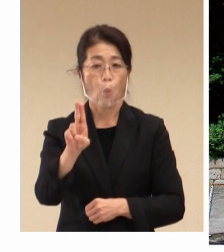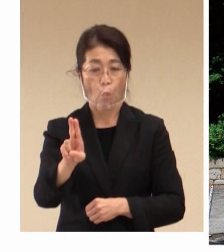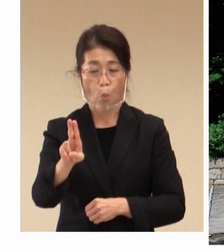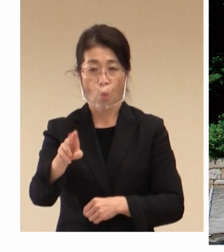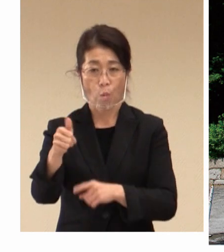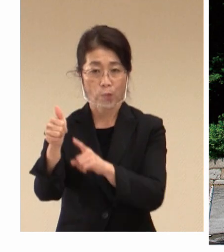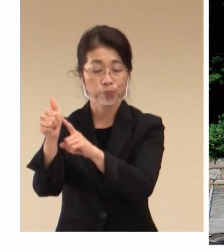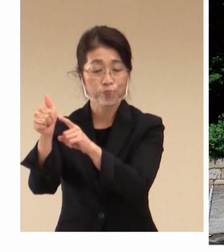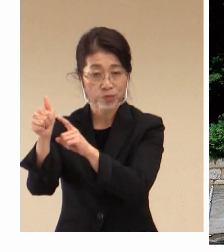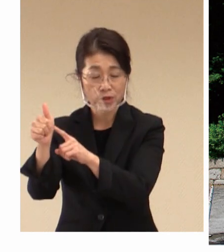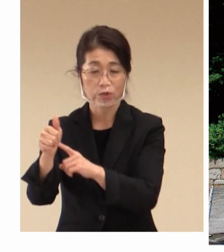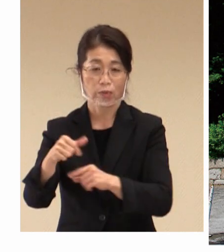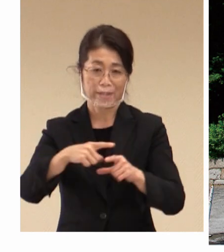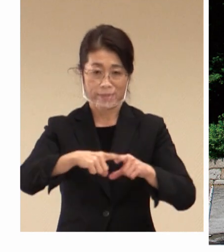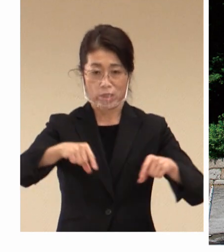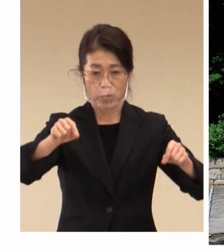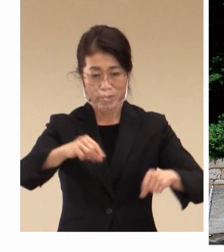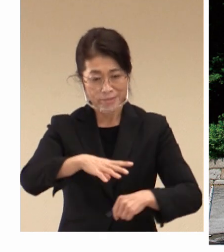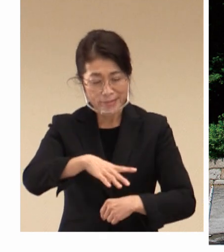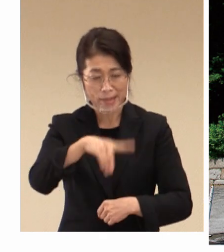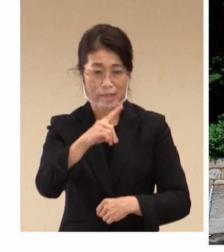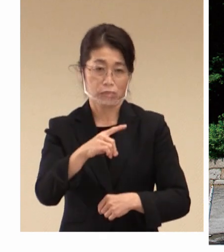労働科学研究機関としての